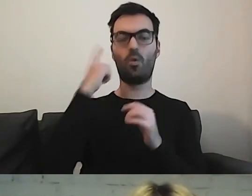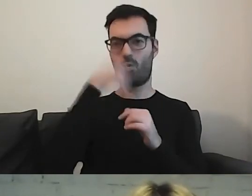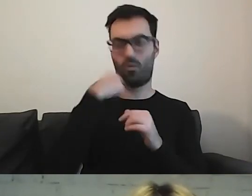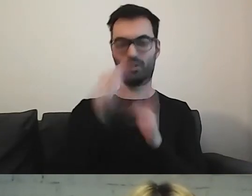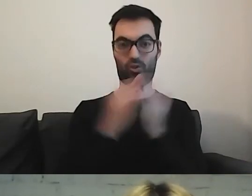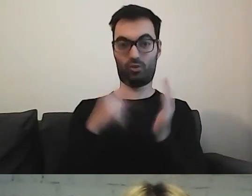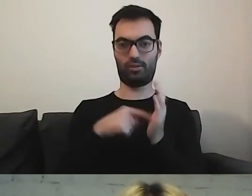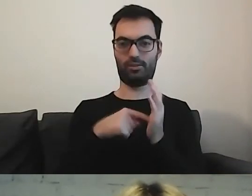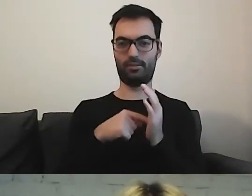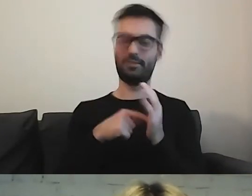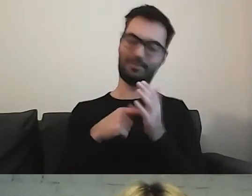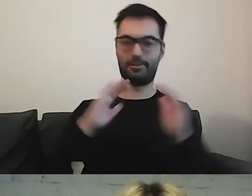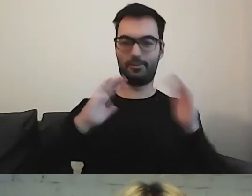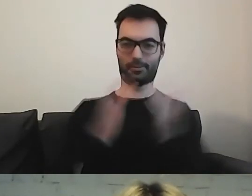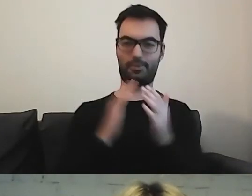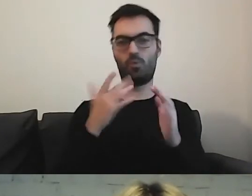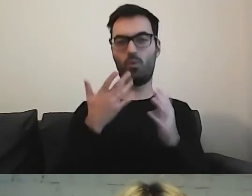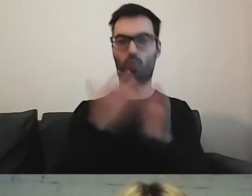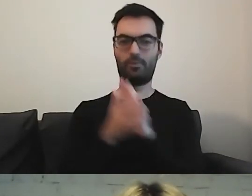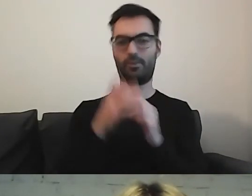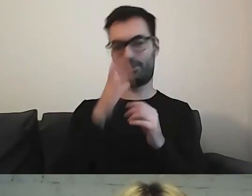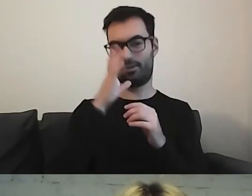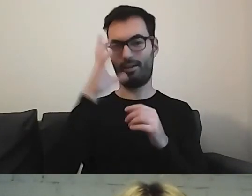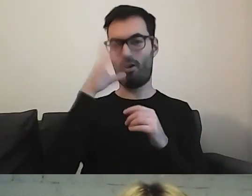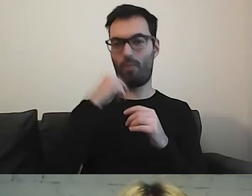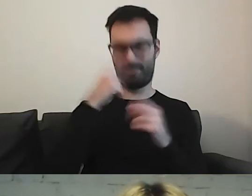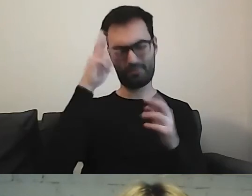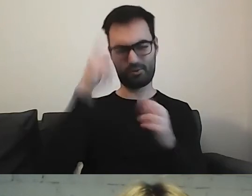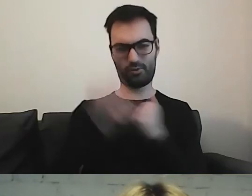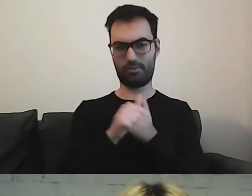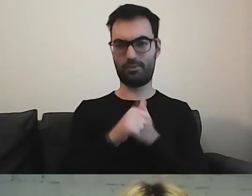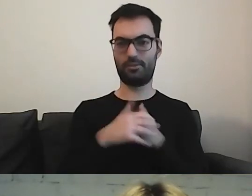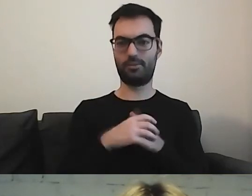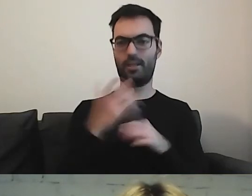to uproszczona forma ikony, którą pokazywałam na początku.